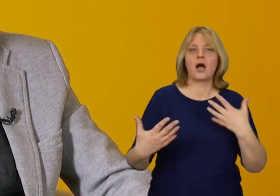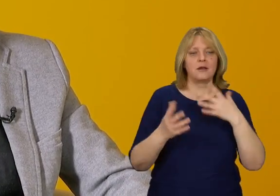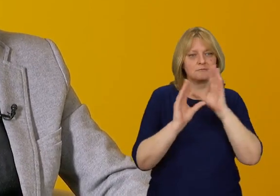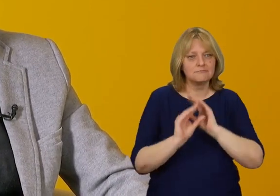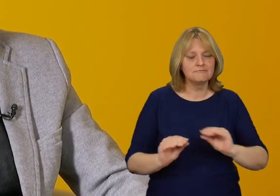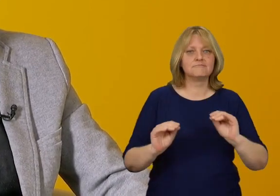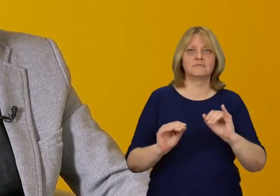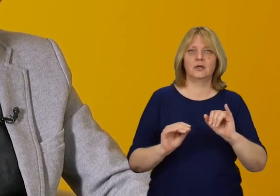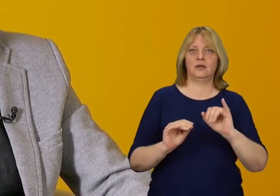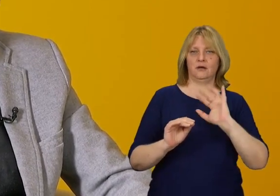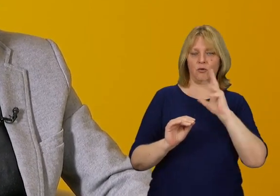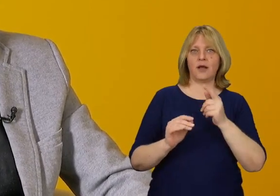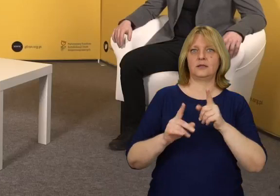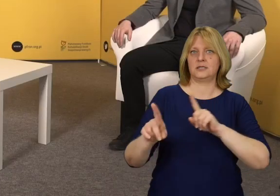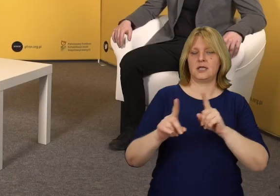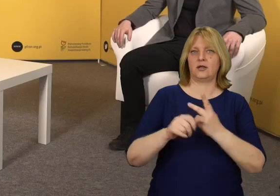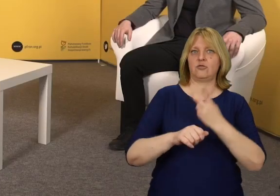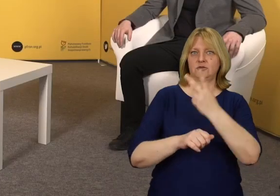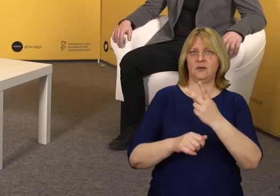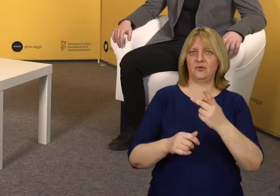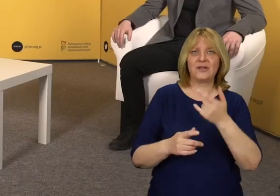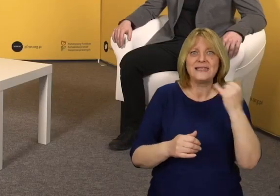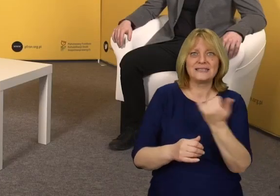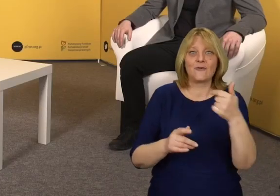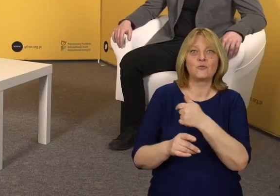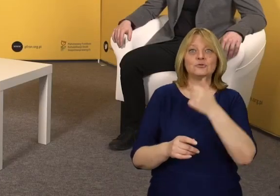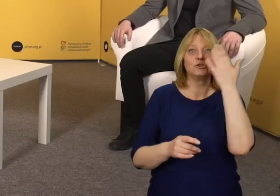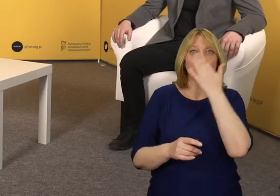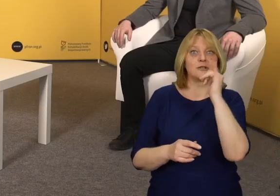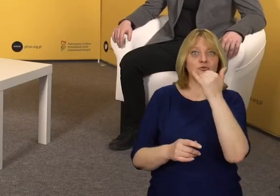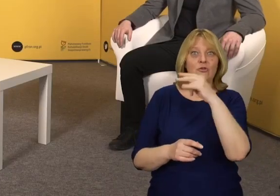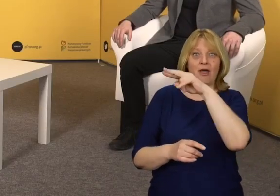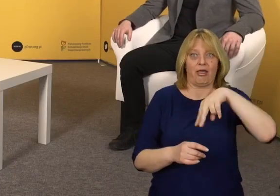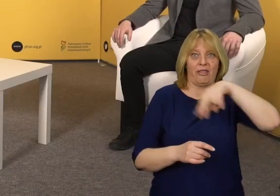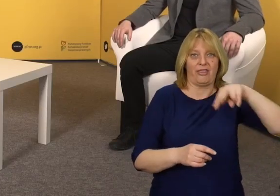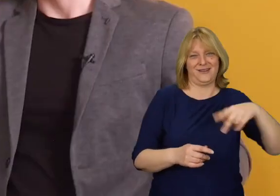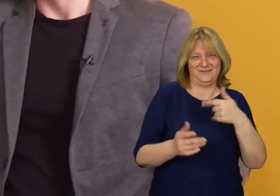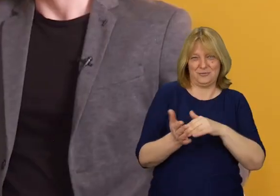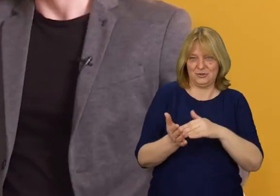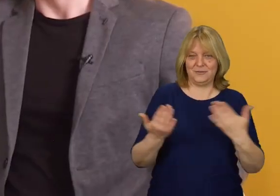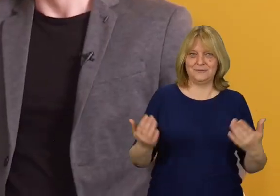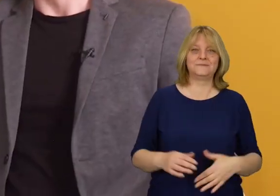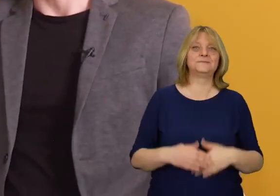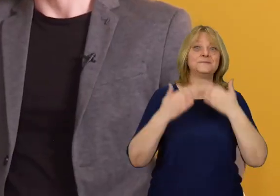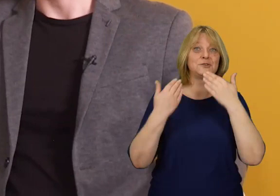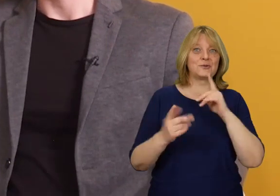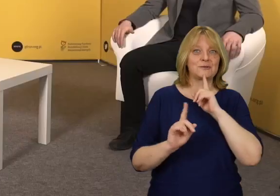Nie zawsze oznacza to konieczność oklejenia wszystkiego czarno-żółtą taśmą…. Bardzo dziękuję za rozmowę.